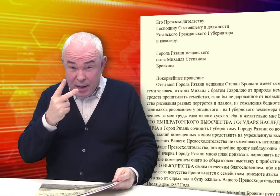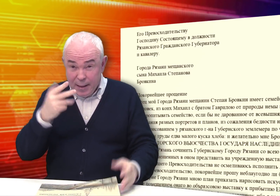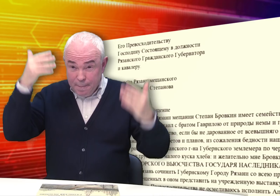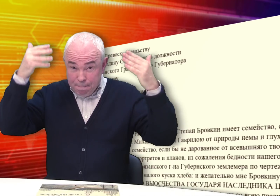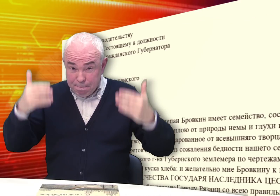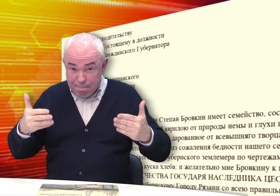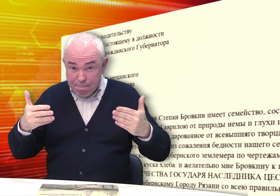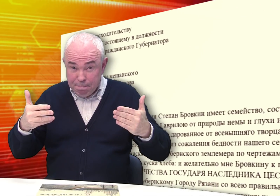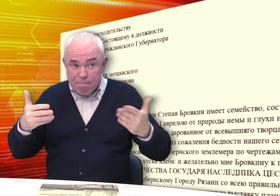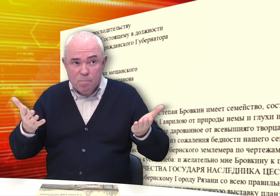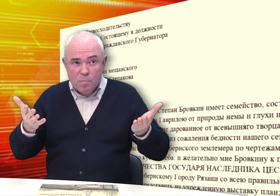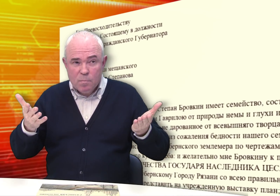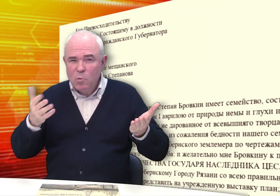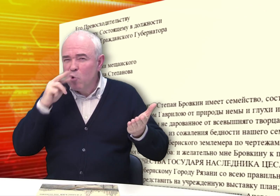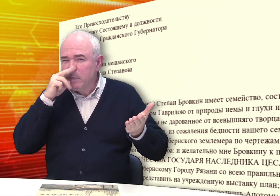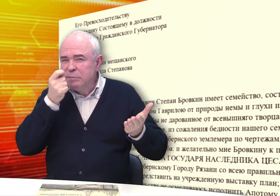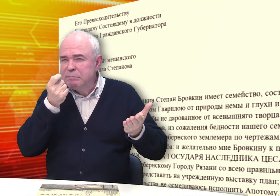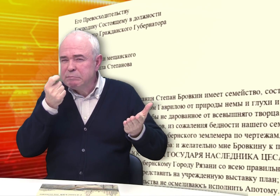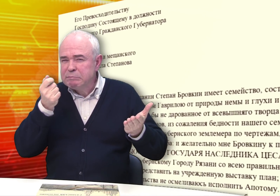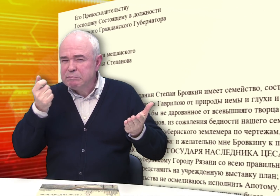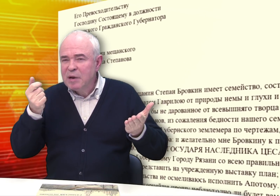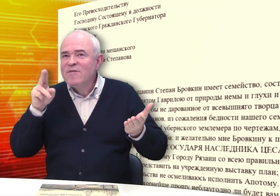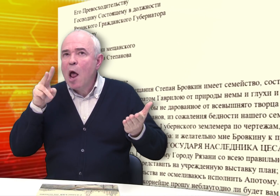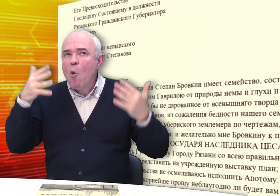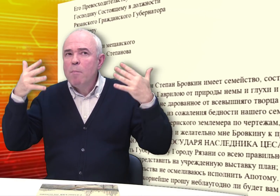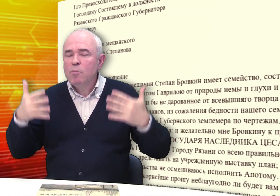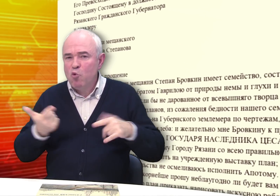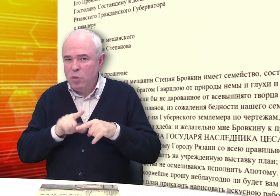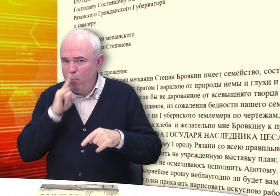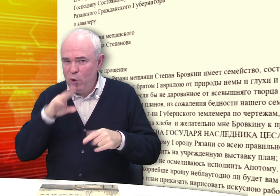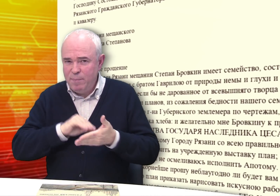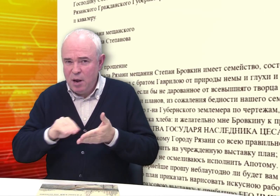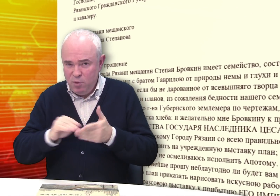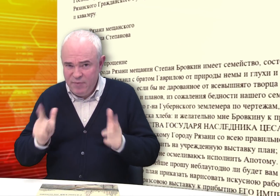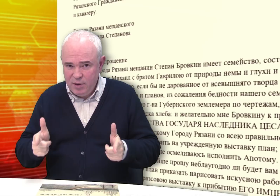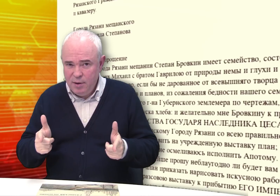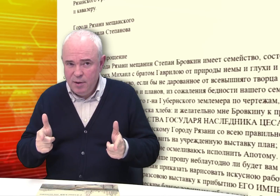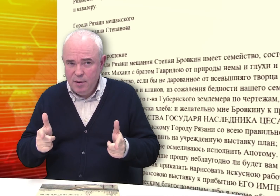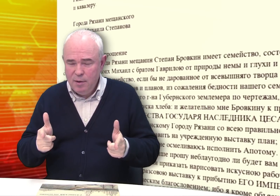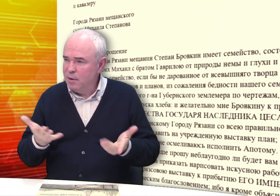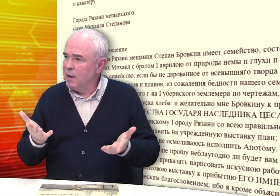Вы посмотрите текст. Ошибок немного, в целом написано неплохо.